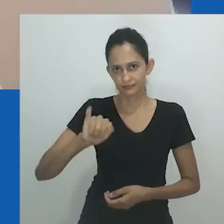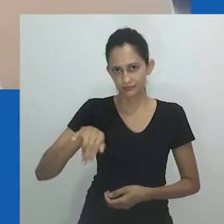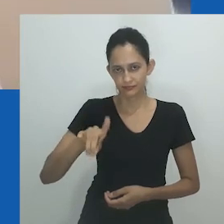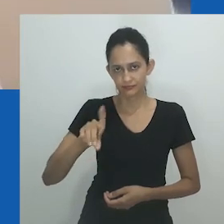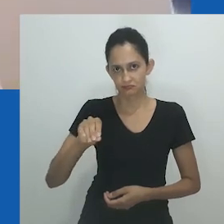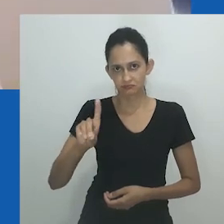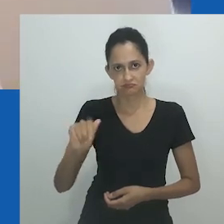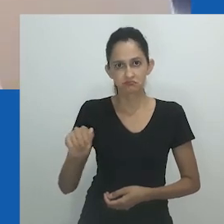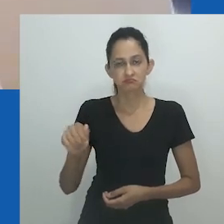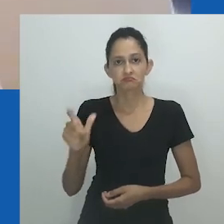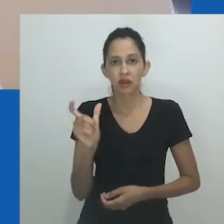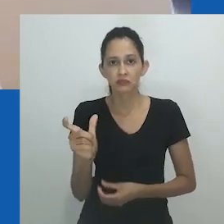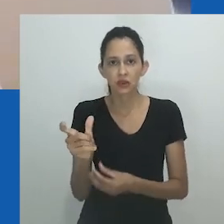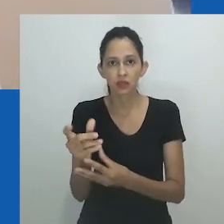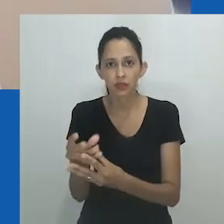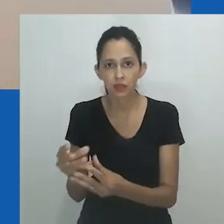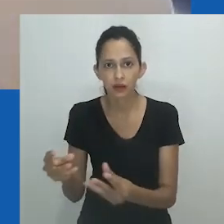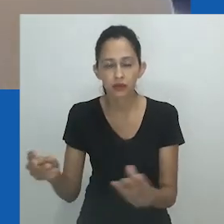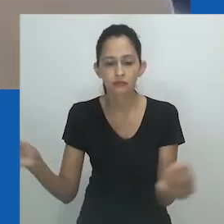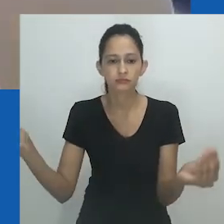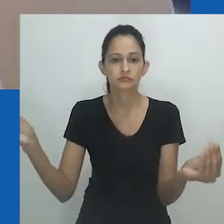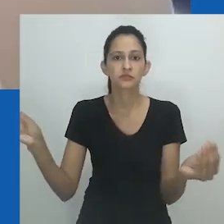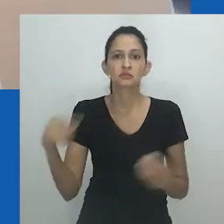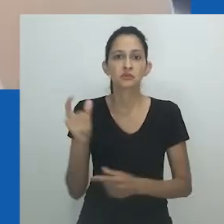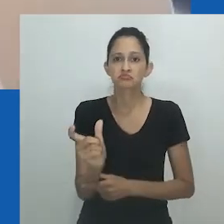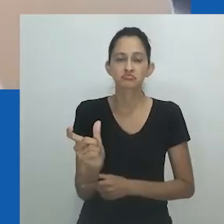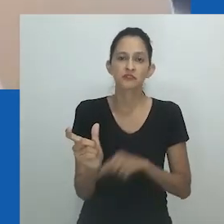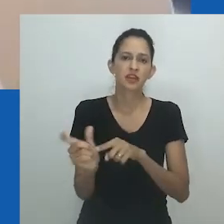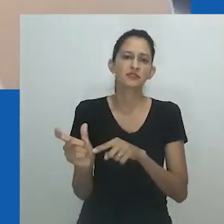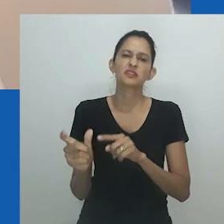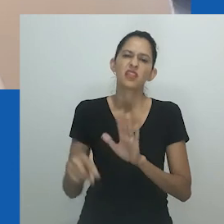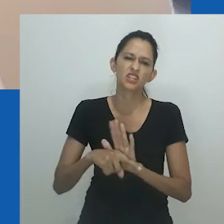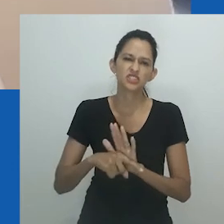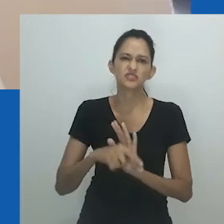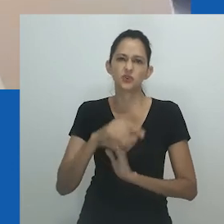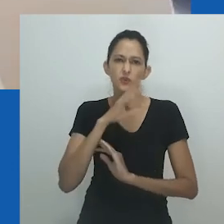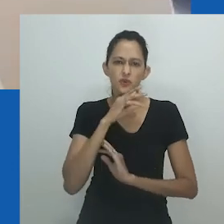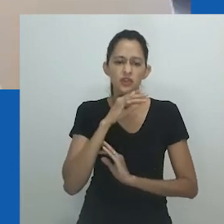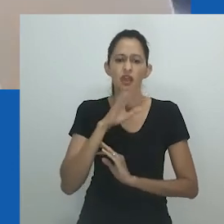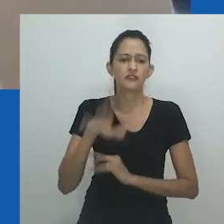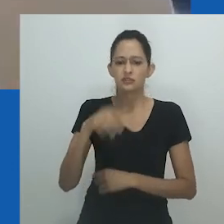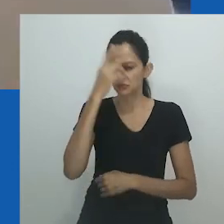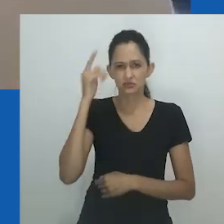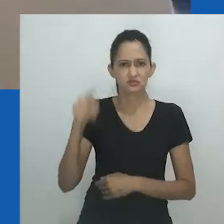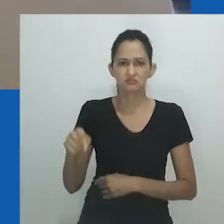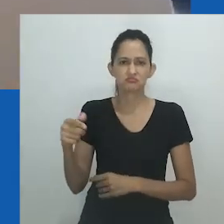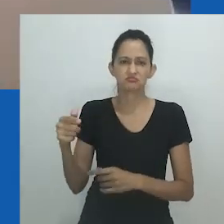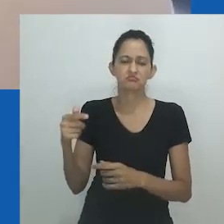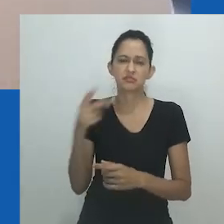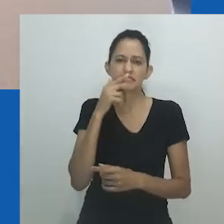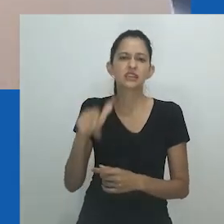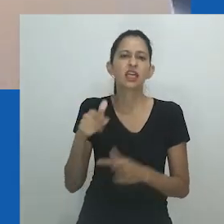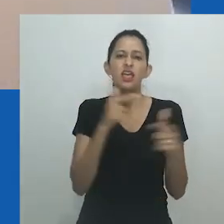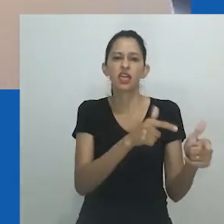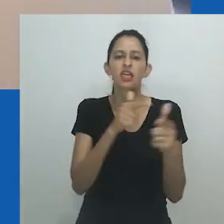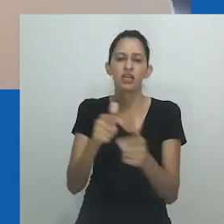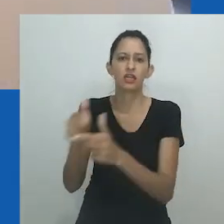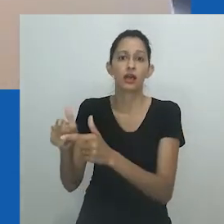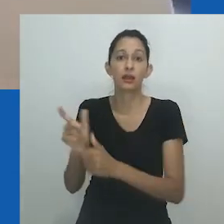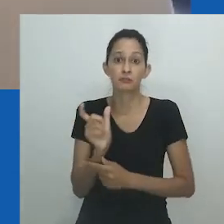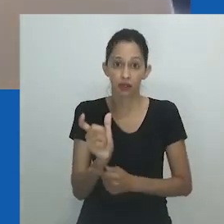Seu desaparecimento da linguagem regular deixou uma ferida aberta e um distanciamento social de qualquer um que possa se encontrar refletido neste termo.